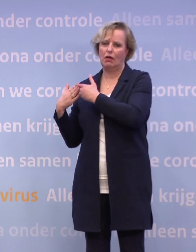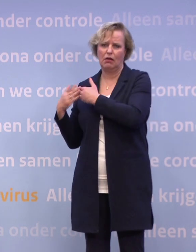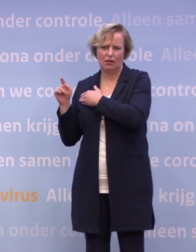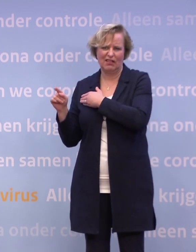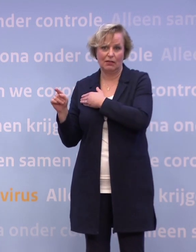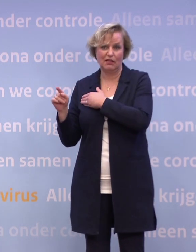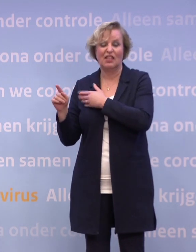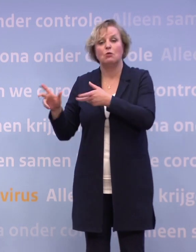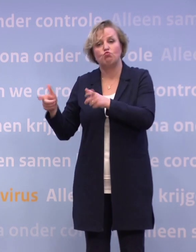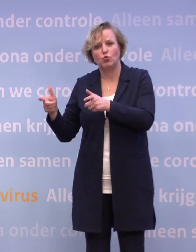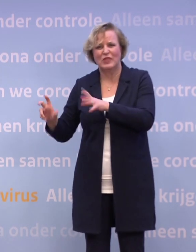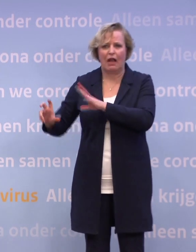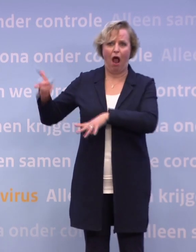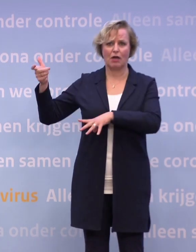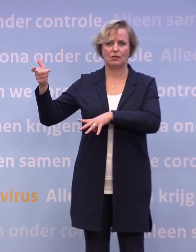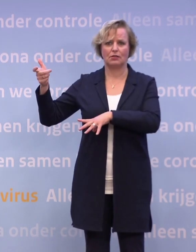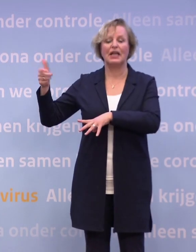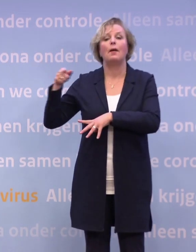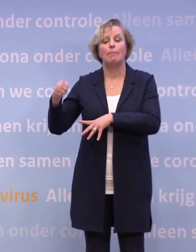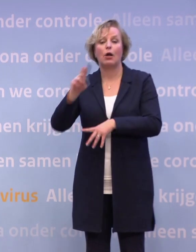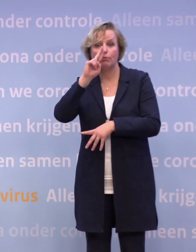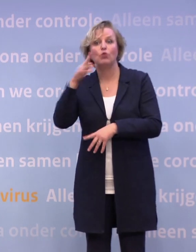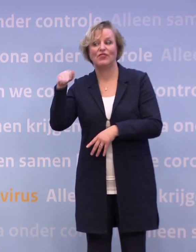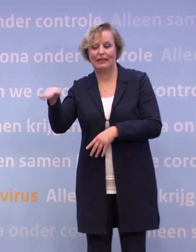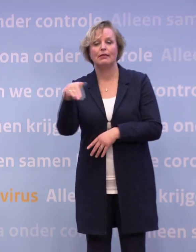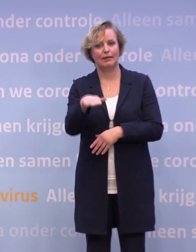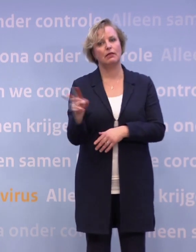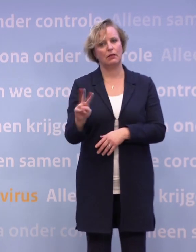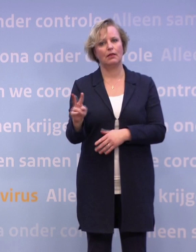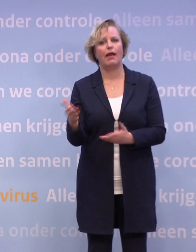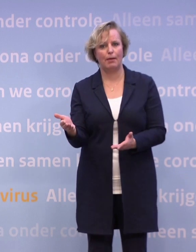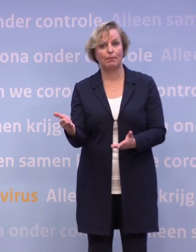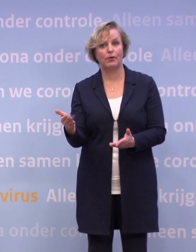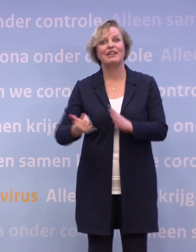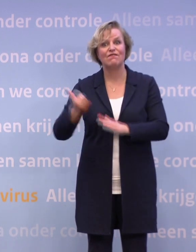...en harde muziek et cetera. Ook daar worden allerlei proeven gedaan en daar is al heel veel werk voorbereid.